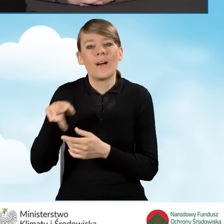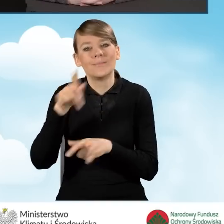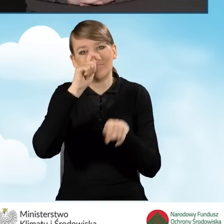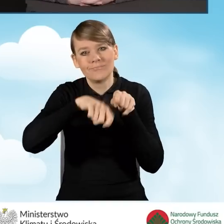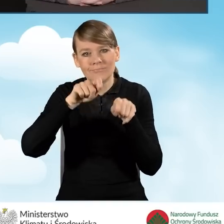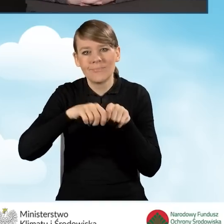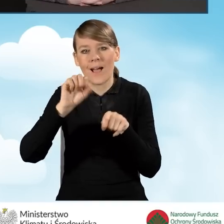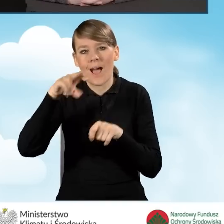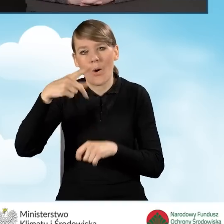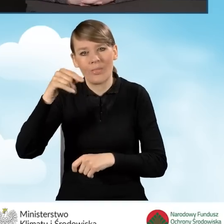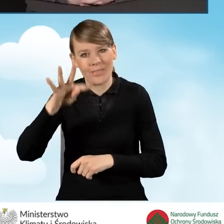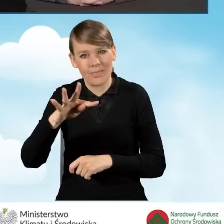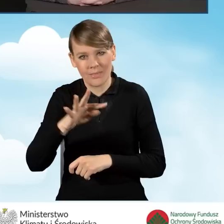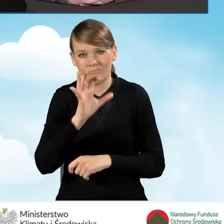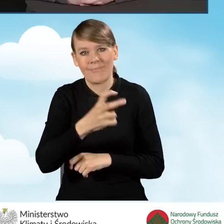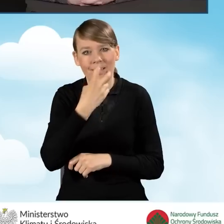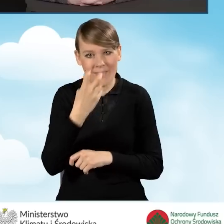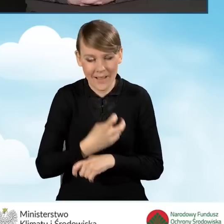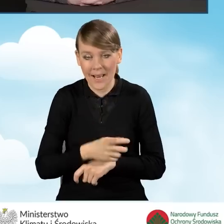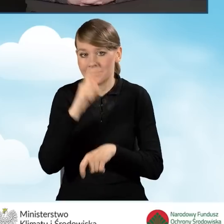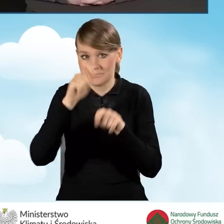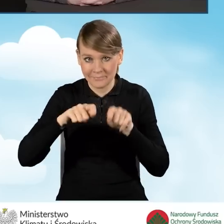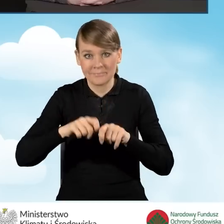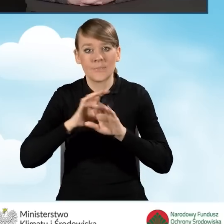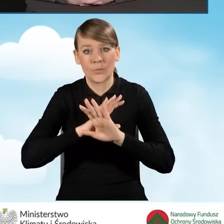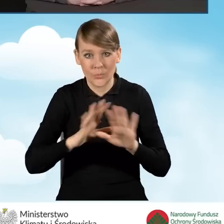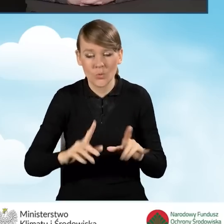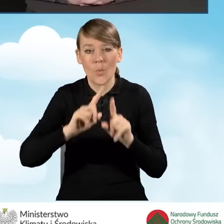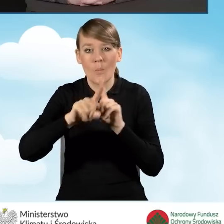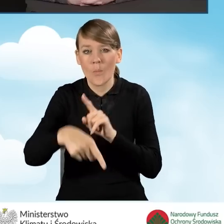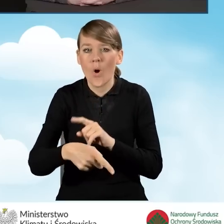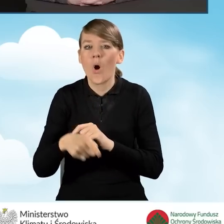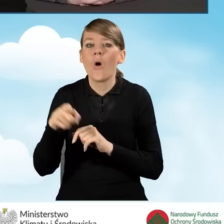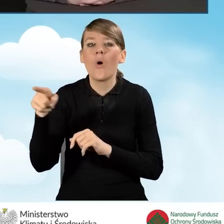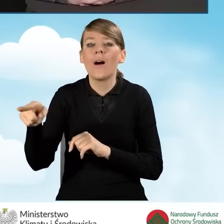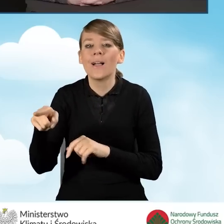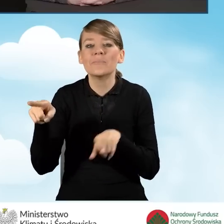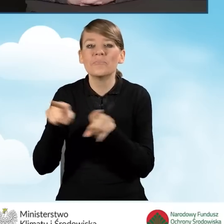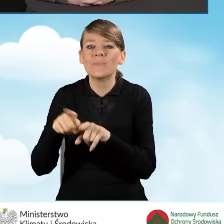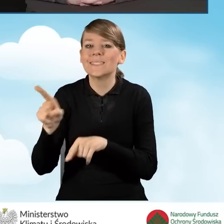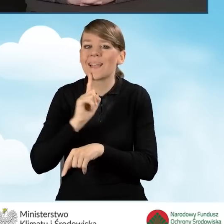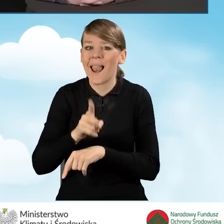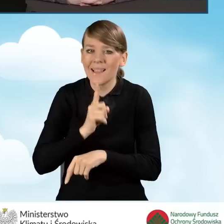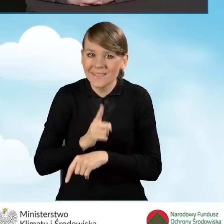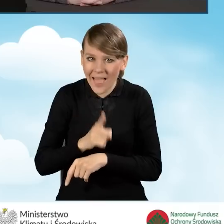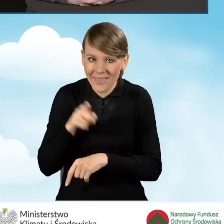Po wykonaniu tego audytu należy zgodnie z zaleceniami w audycie, wykonać kompleksową termomodernizację.